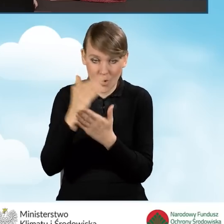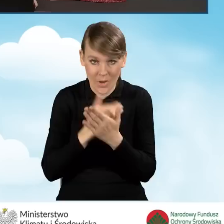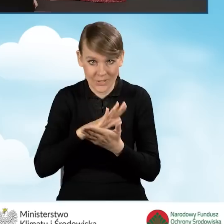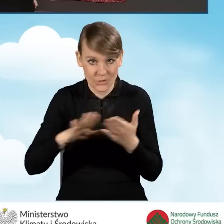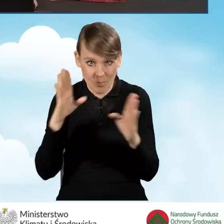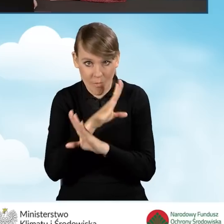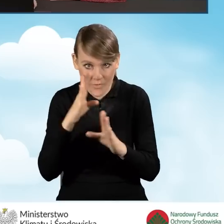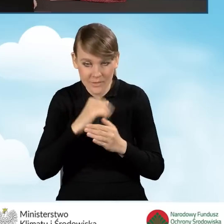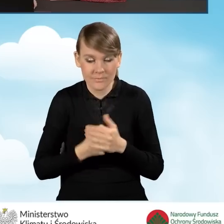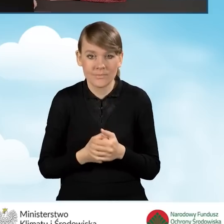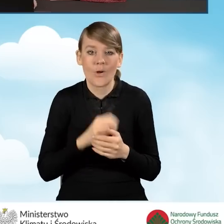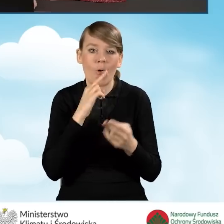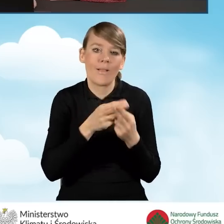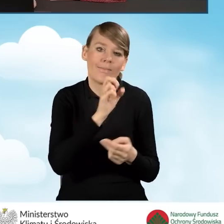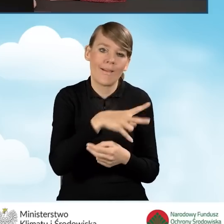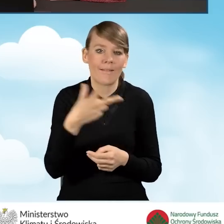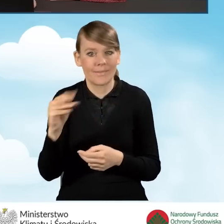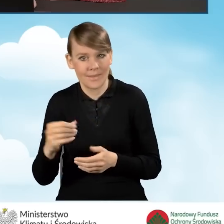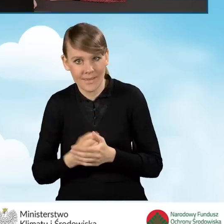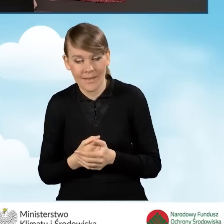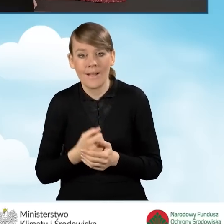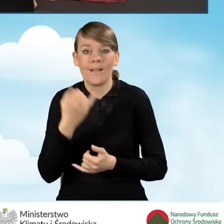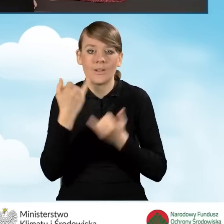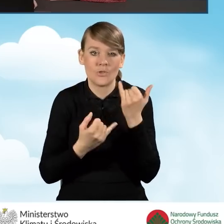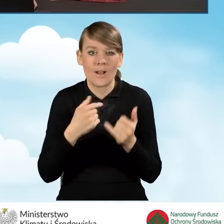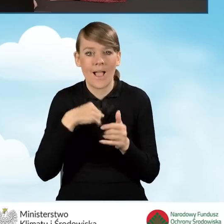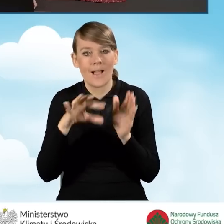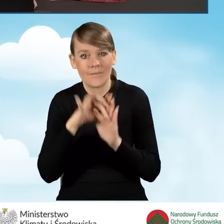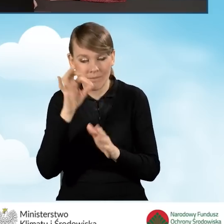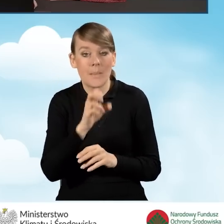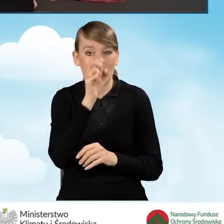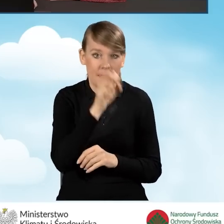Mamy tutaj odpowiedzi tak bądź nie. W sytuacji, kiedy zaznaczymy opcję tak,